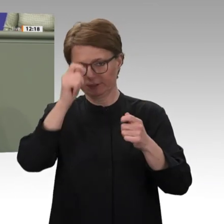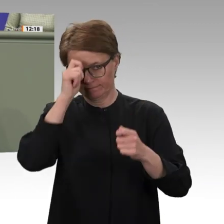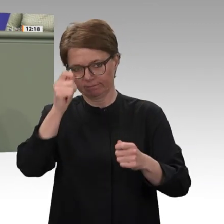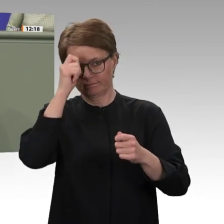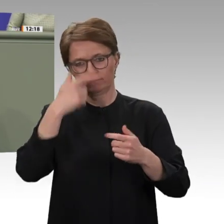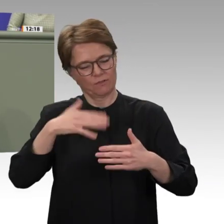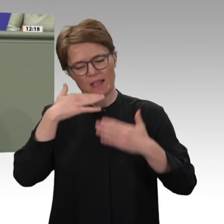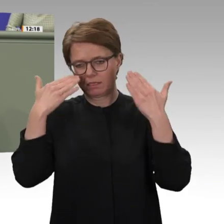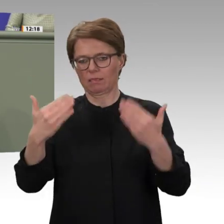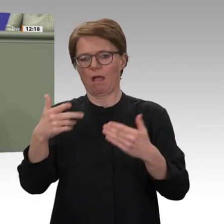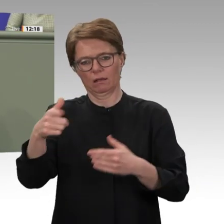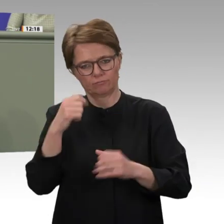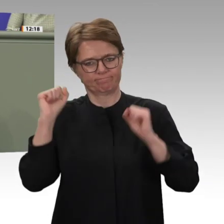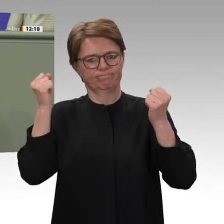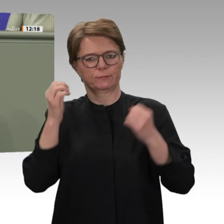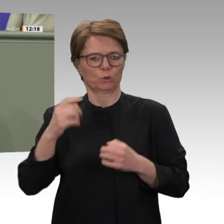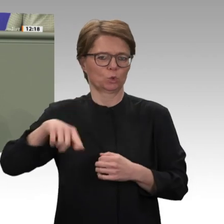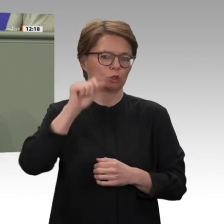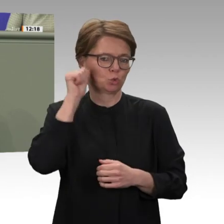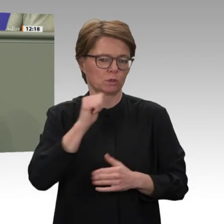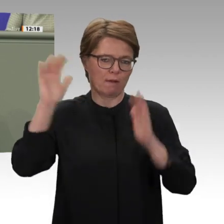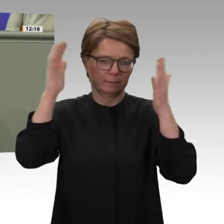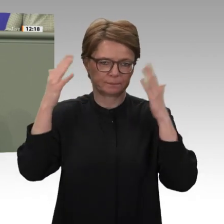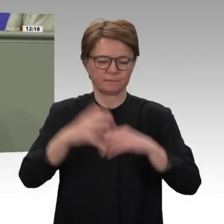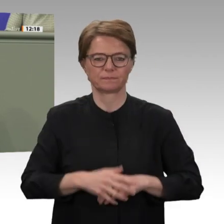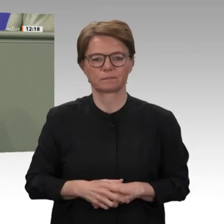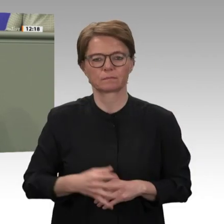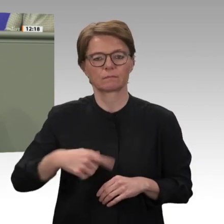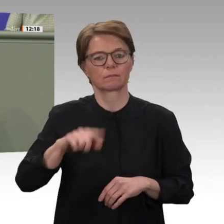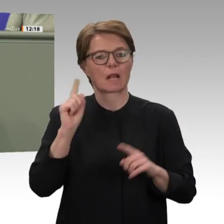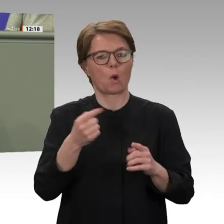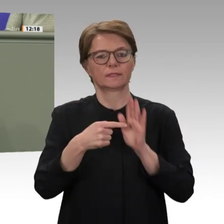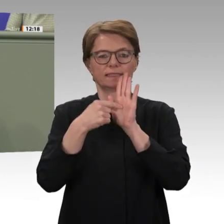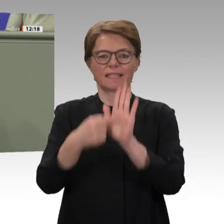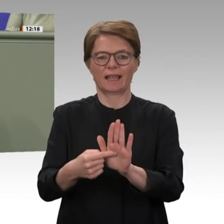Hilfsmaßnahmen müssen zur Unterstützung und langfristigen Sicherung des Friedensprozesses